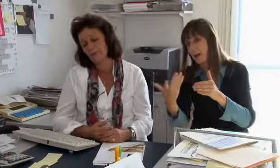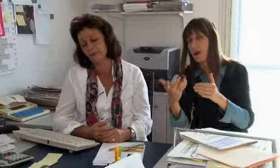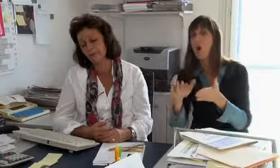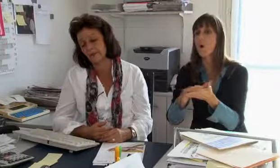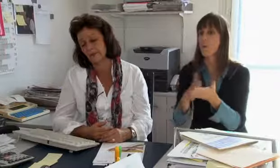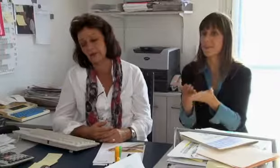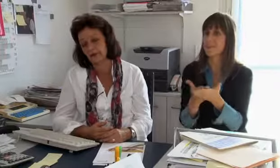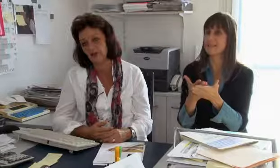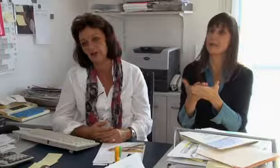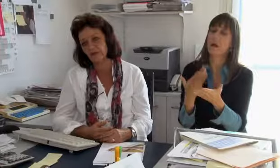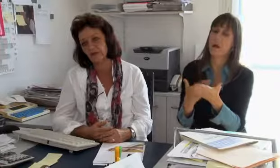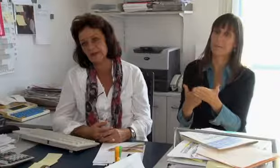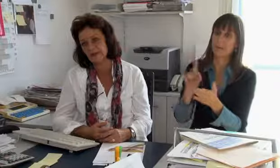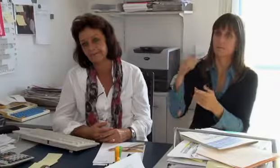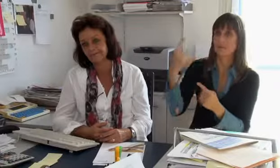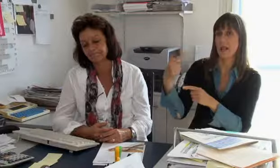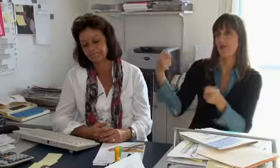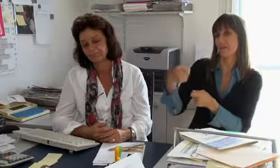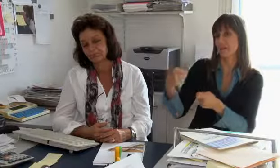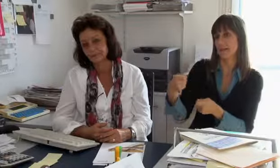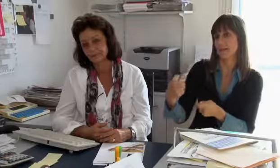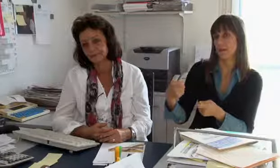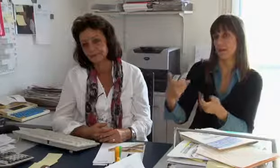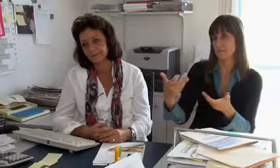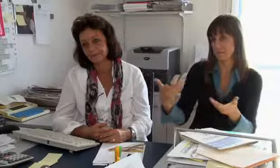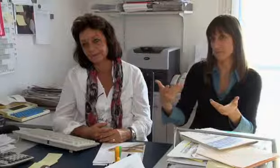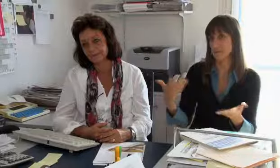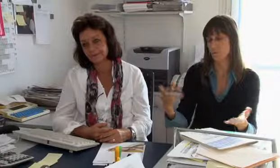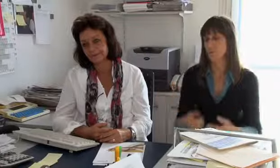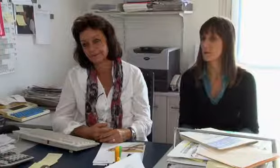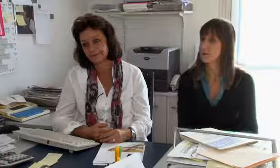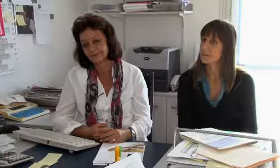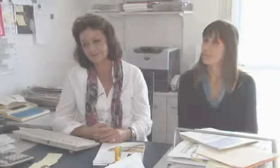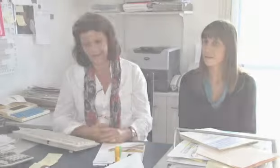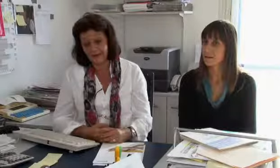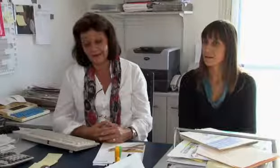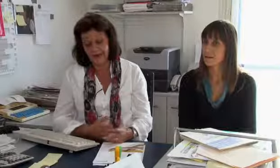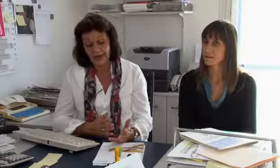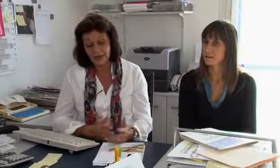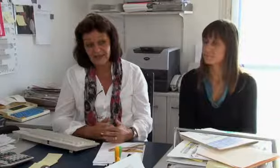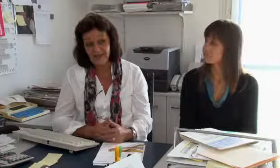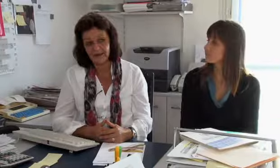weil es dann eben im Fernmeldegesetz involviert ist und der Grunddienstanbieter diesen Dienst finanzieren muss.